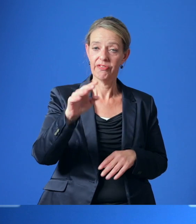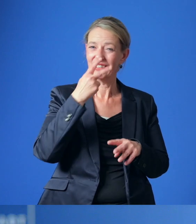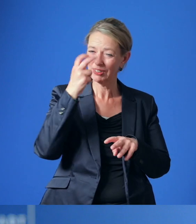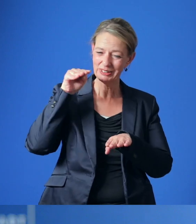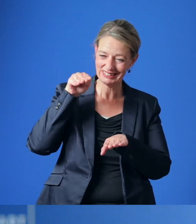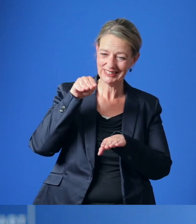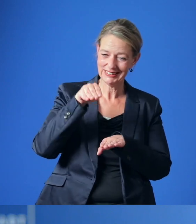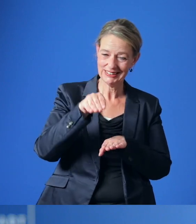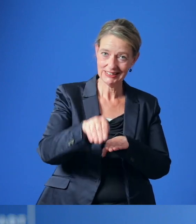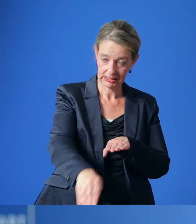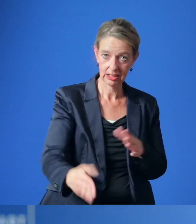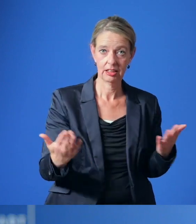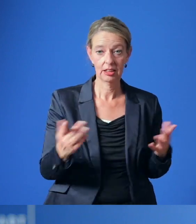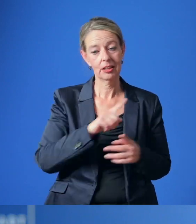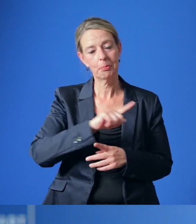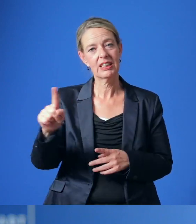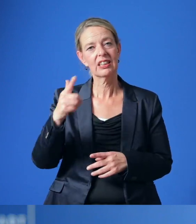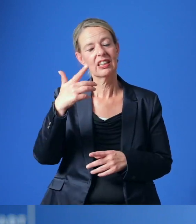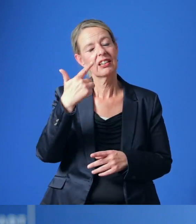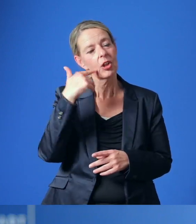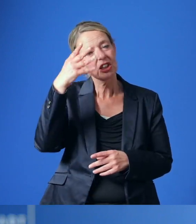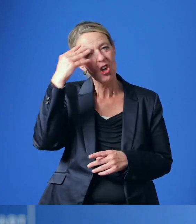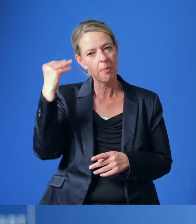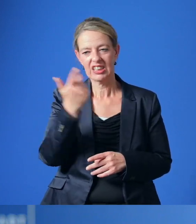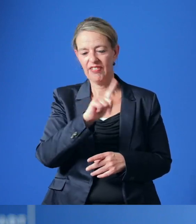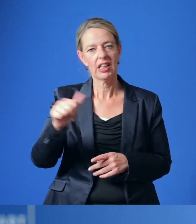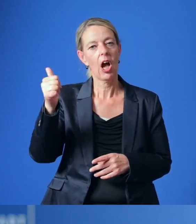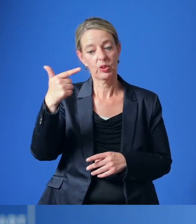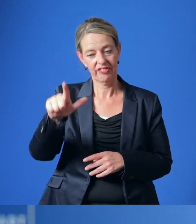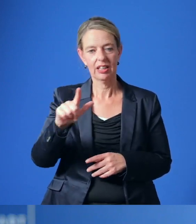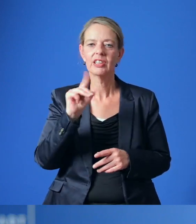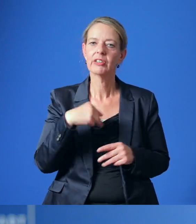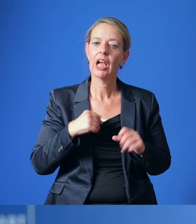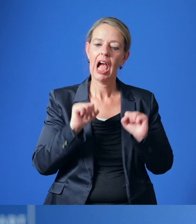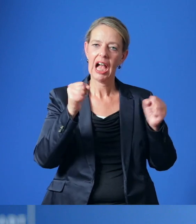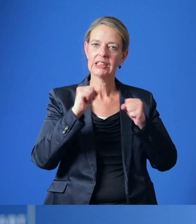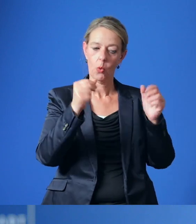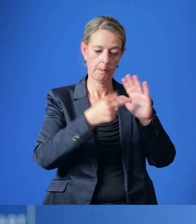Zu diesem Zweck soll bis zum Sommer 2021 der Aktionsplan für nachhaltige Energie und Klima